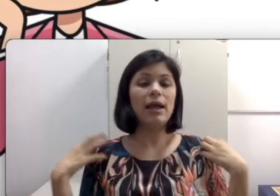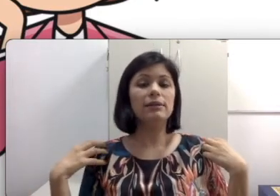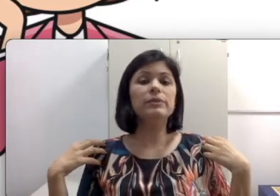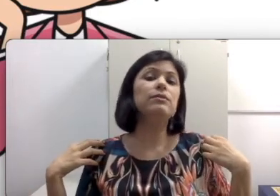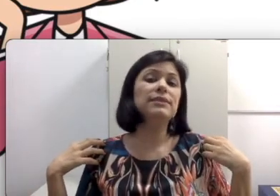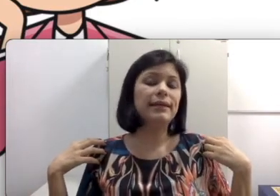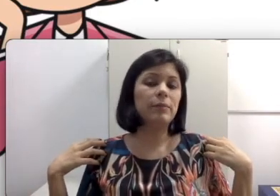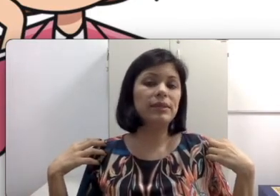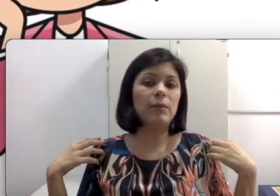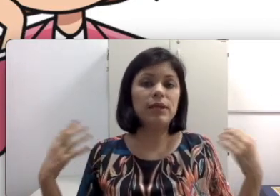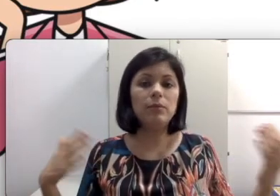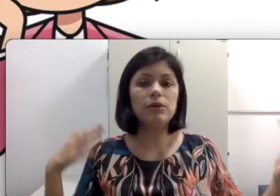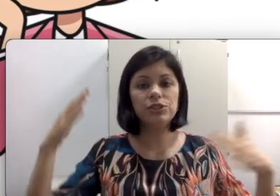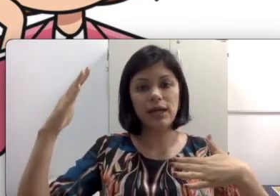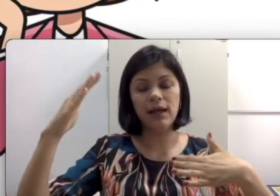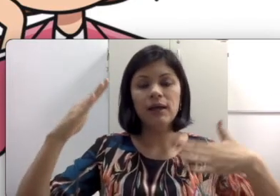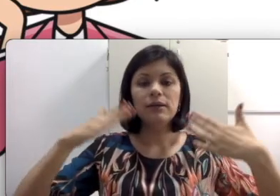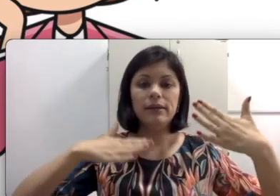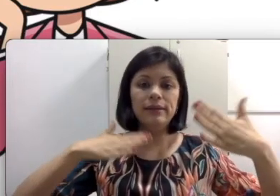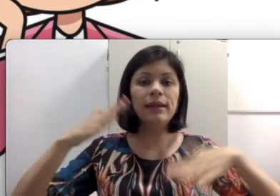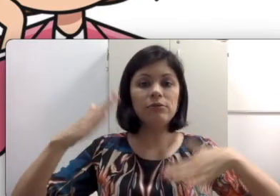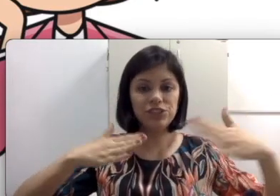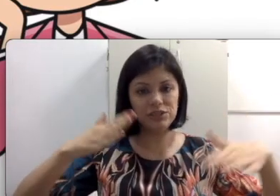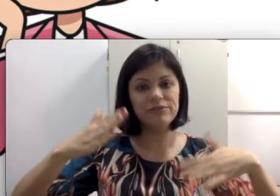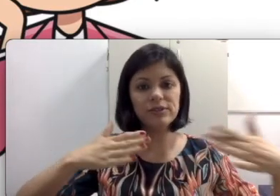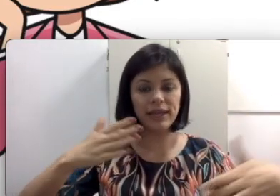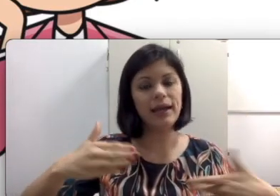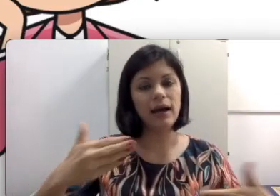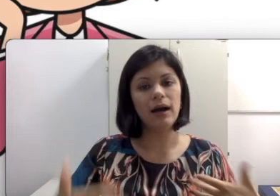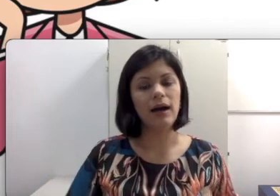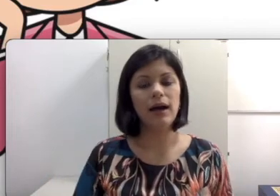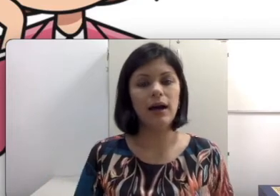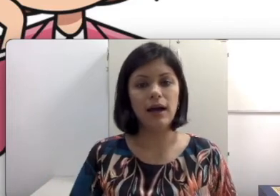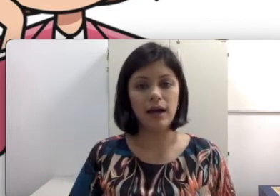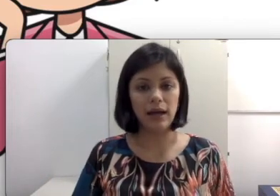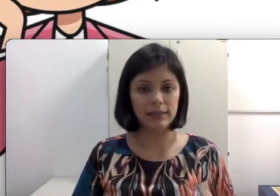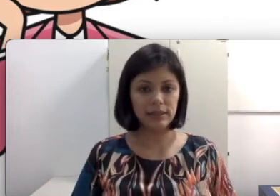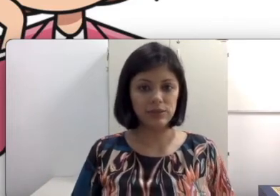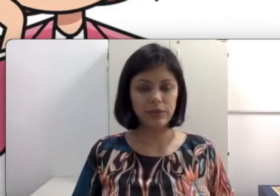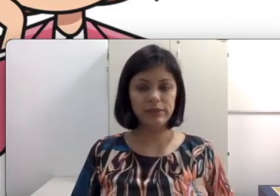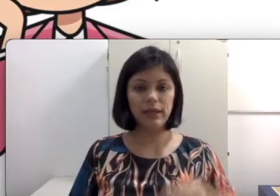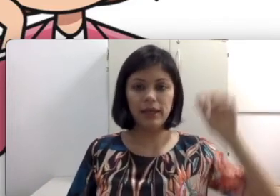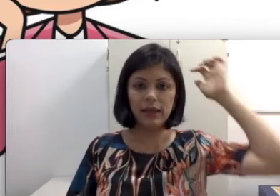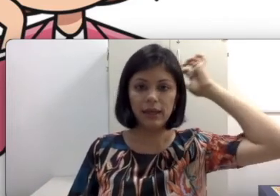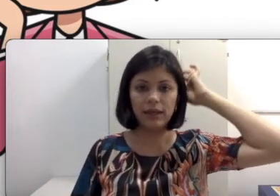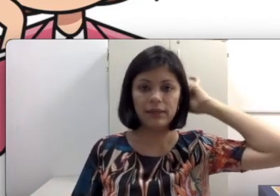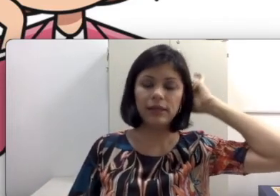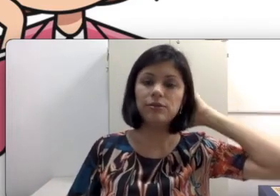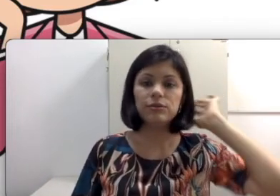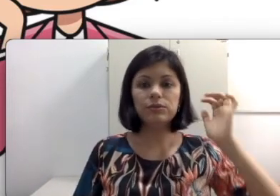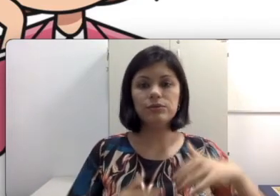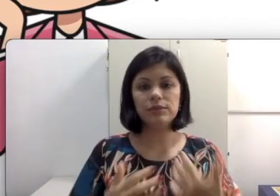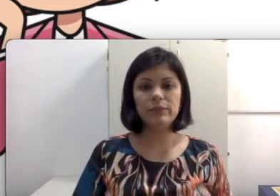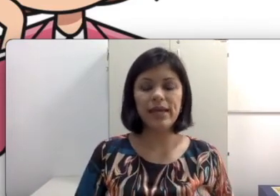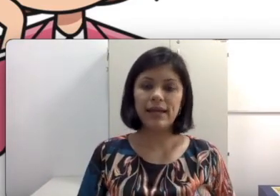também não consegue captar porque ele pode estar inaudível as questões dentro dos limiares